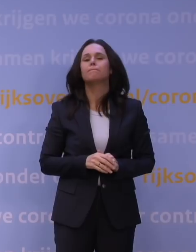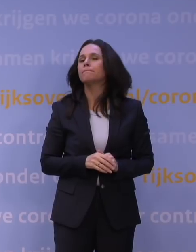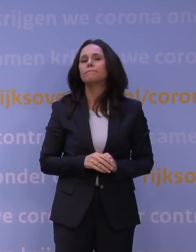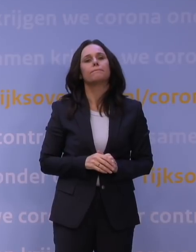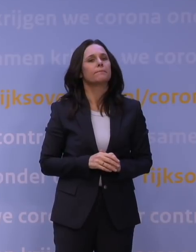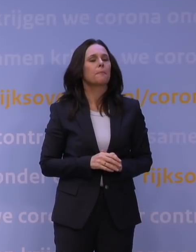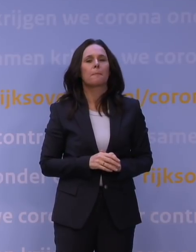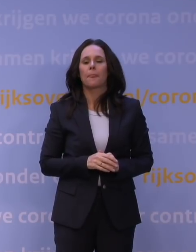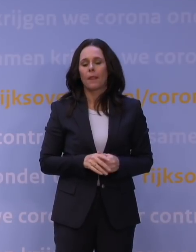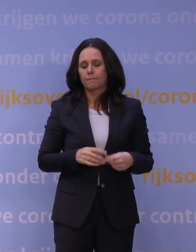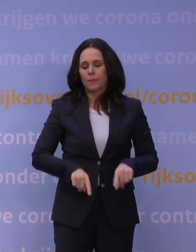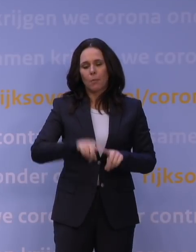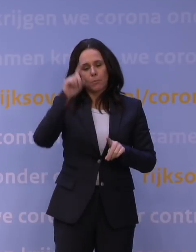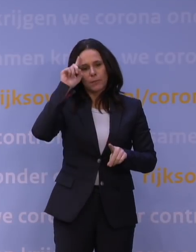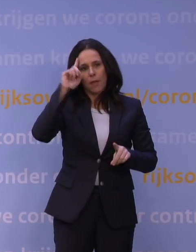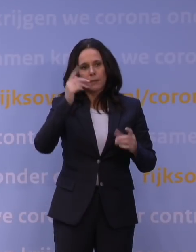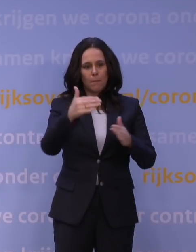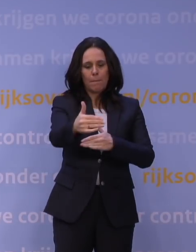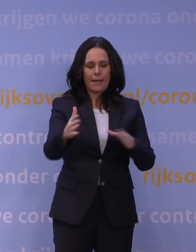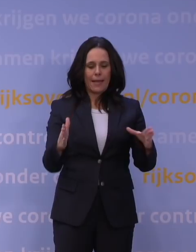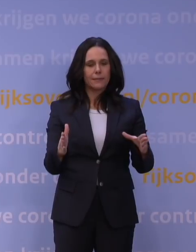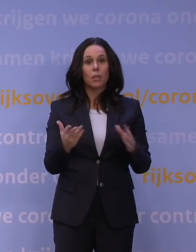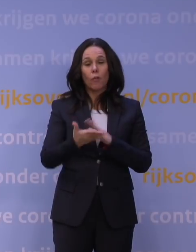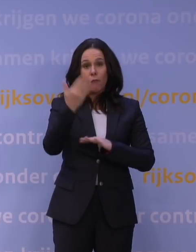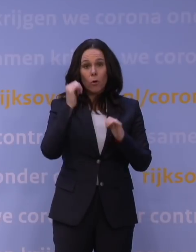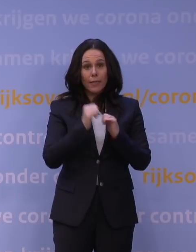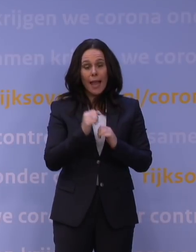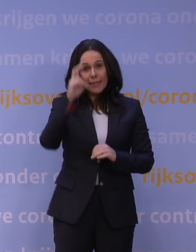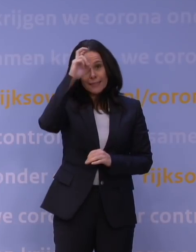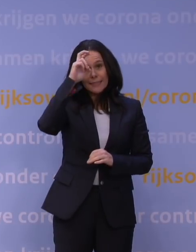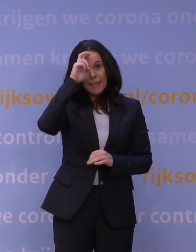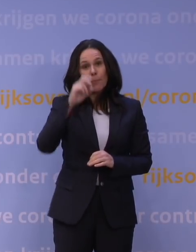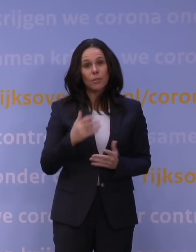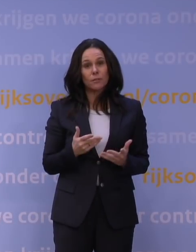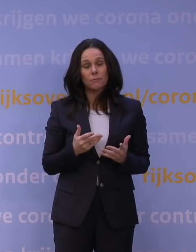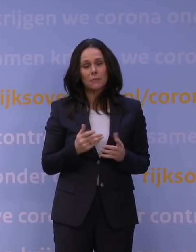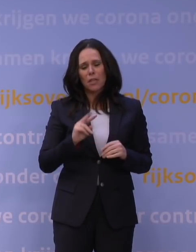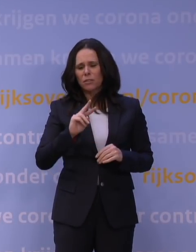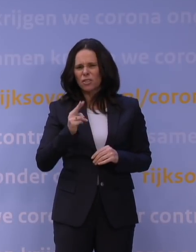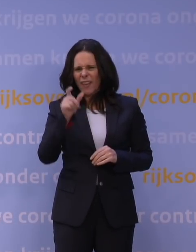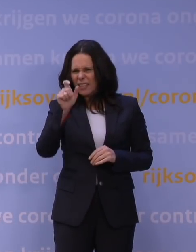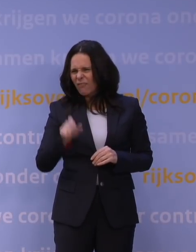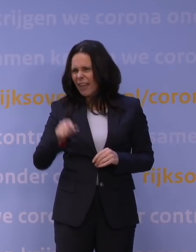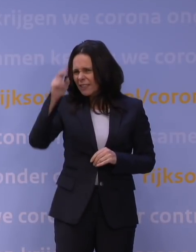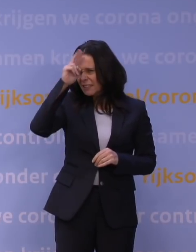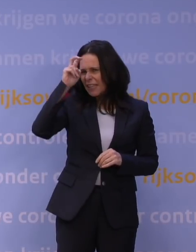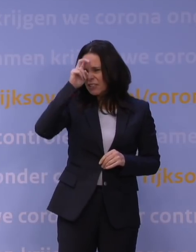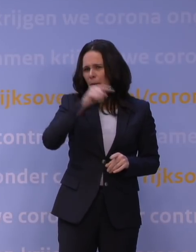om het pakket dat we vorig jaar hadden in december, ik dacht de tweede week december, vanaf de tweede tv-toespraak,